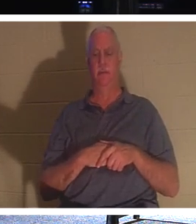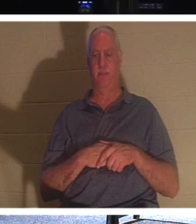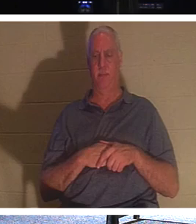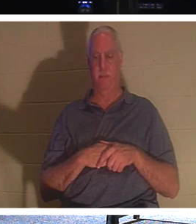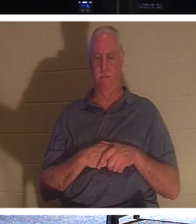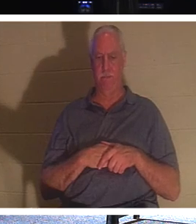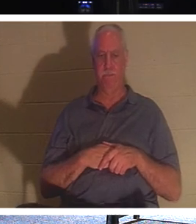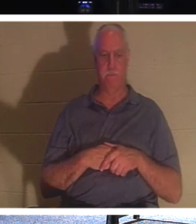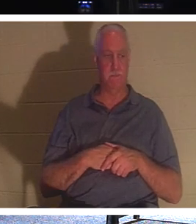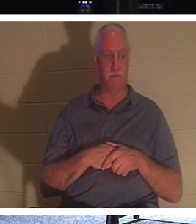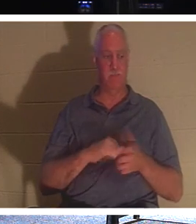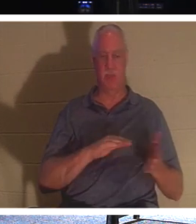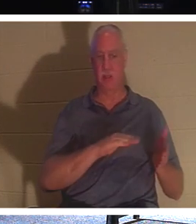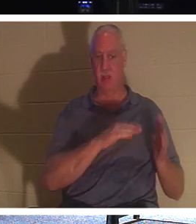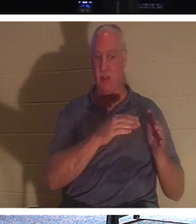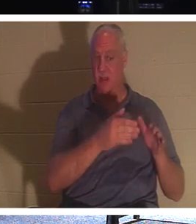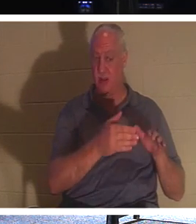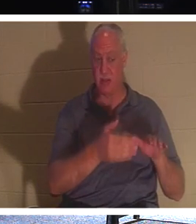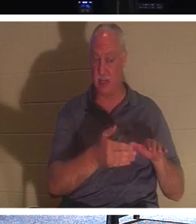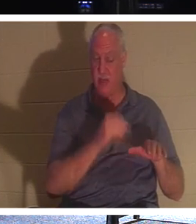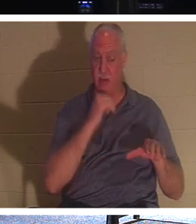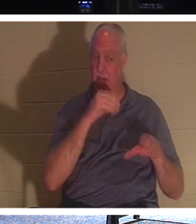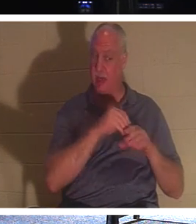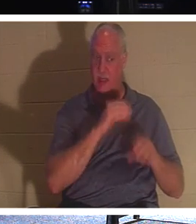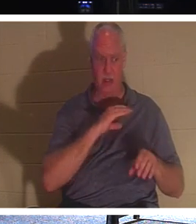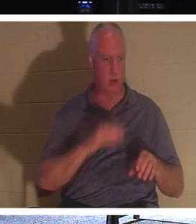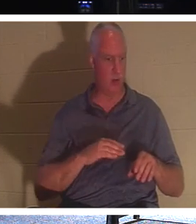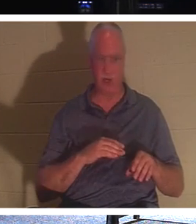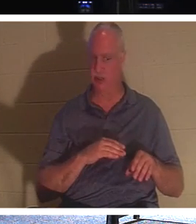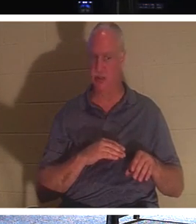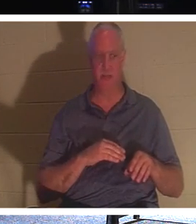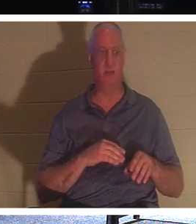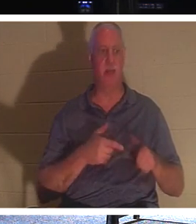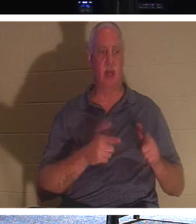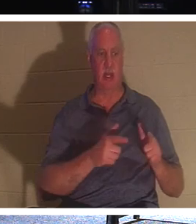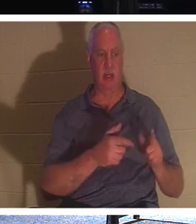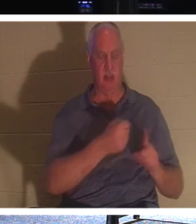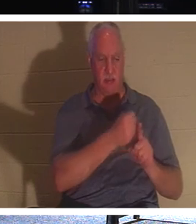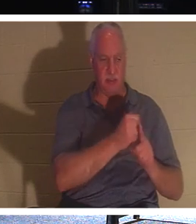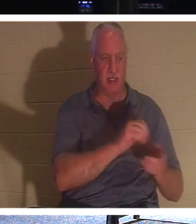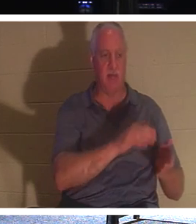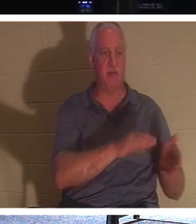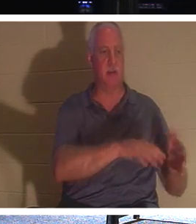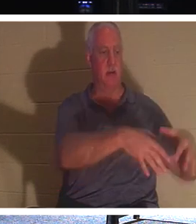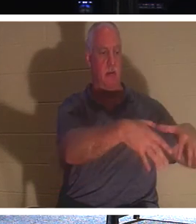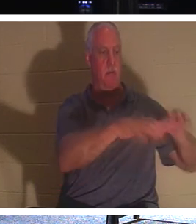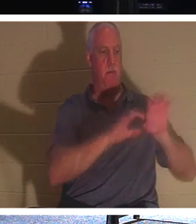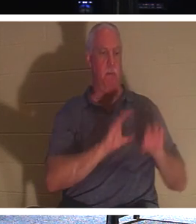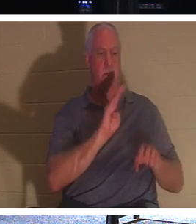qui ne sont pas encore en Christ, qu'ils enterrent les morts, mais toi, tu es vivant en Christ, Il dit,